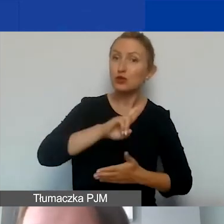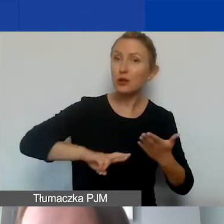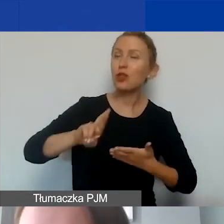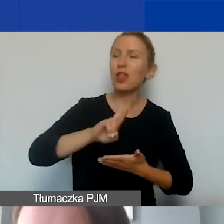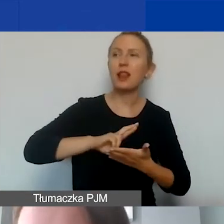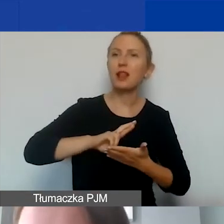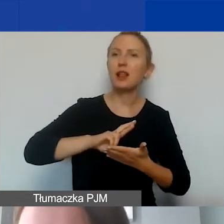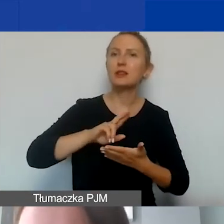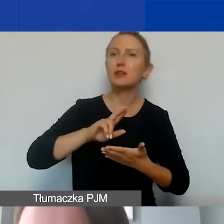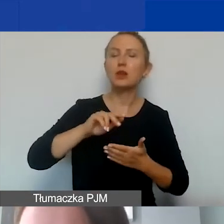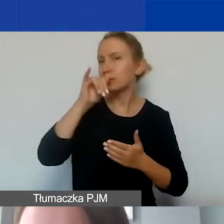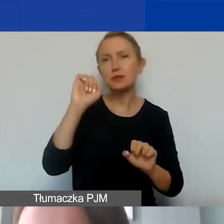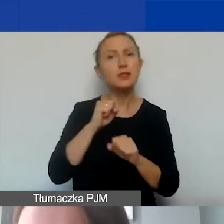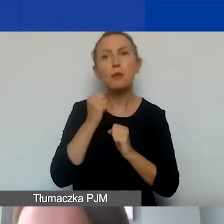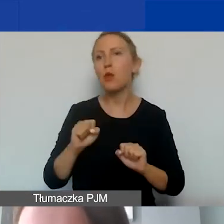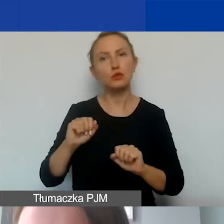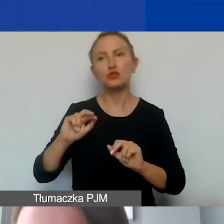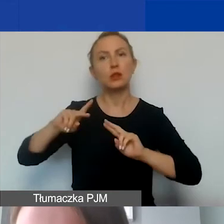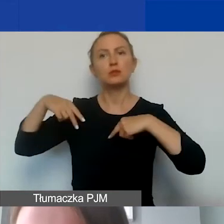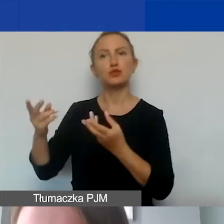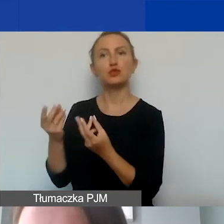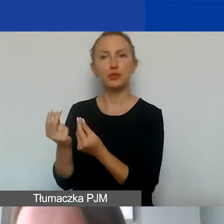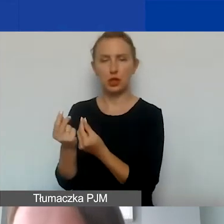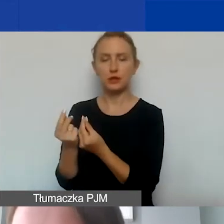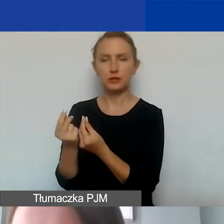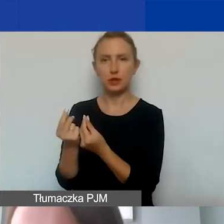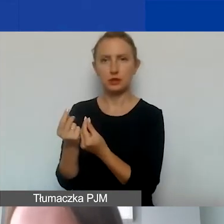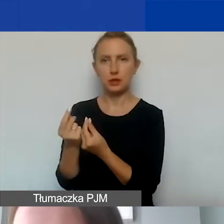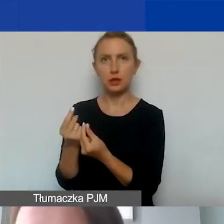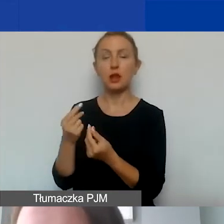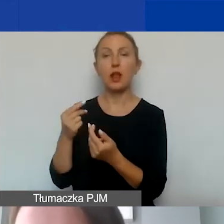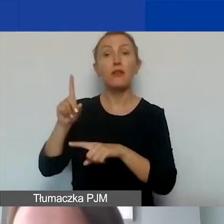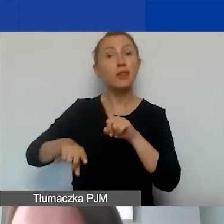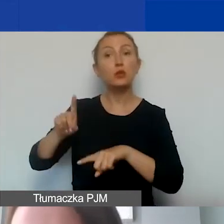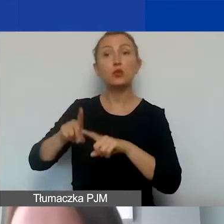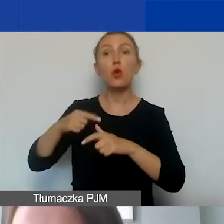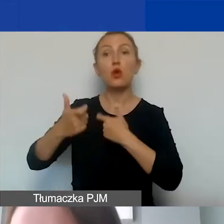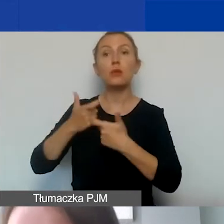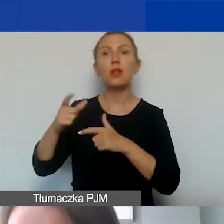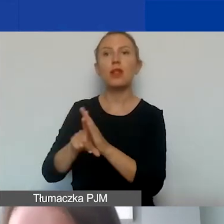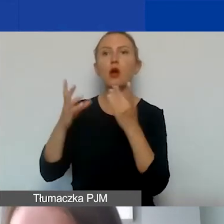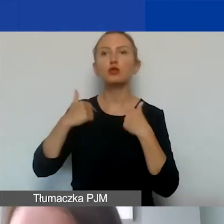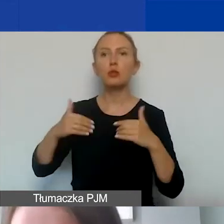niemożliwe jest przekazywanie środków pieniężnych i świadczeń w naturze dla osób fizycznych lub prawnych.